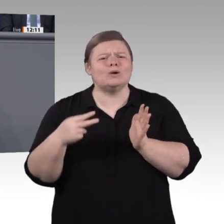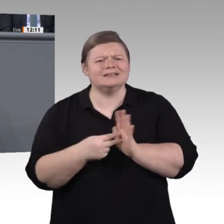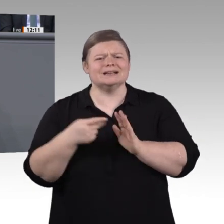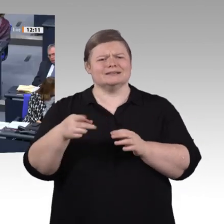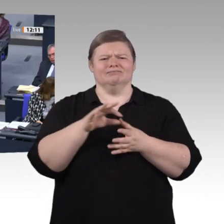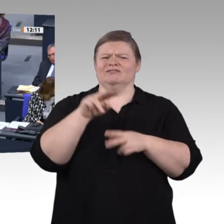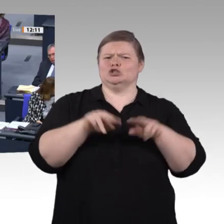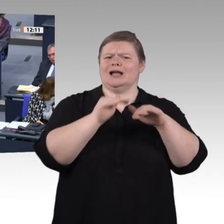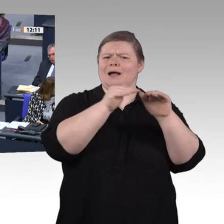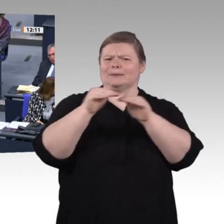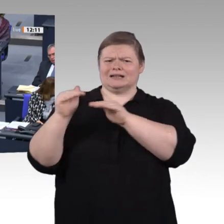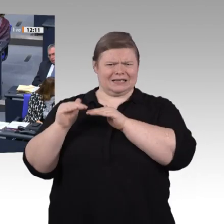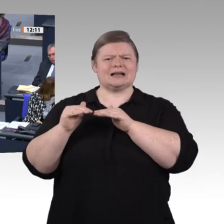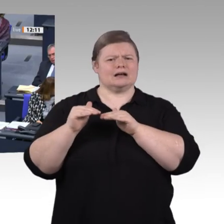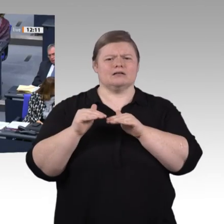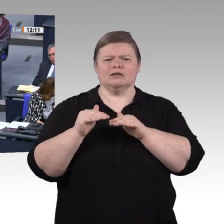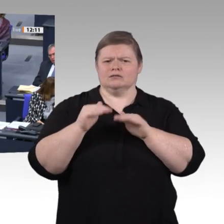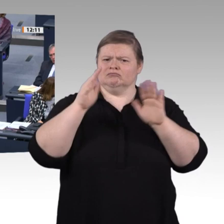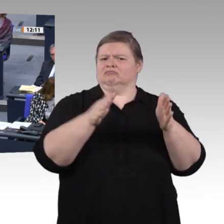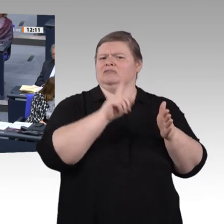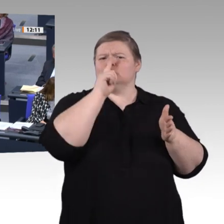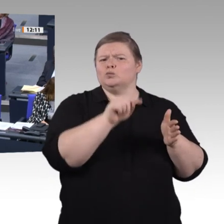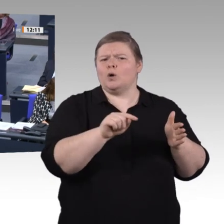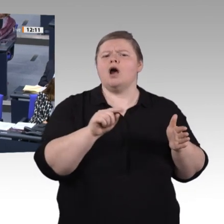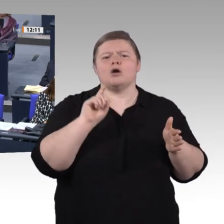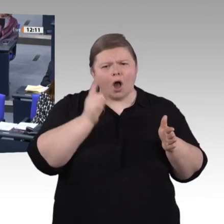Sacharbeit geprägt ist. Das gilt für die Kolleginnen und Kollegen hier im Hause und